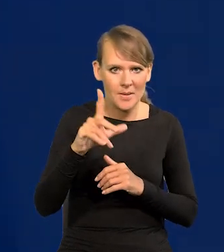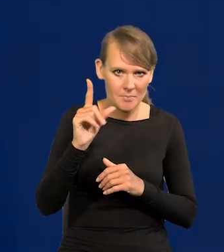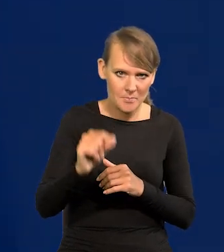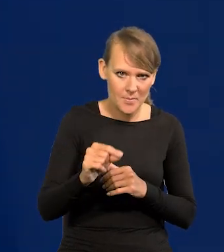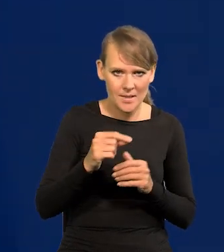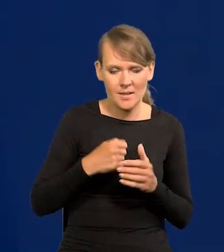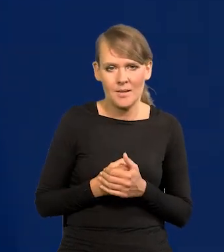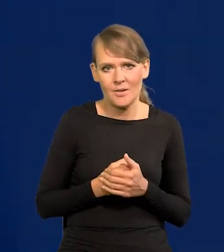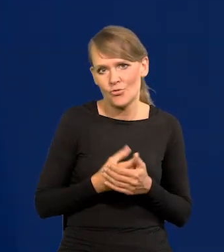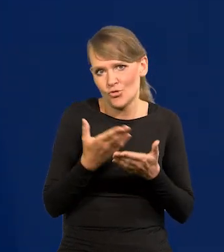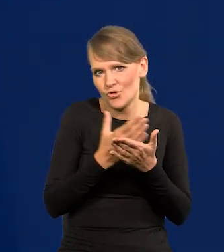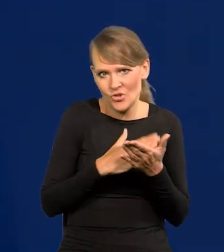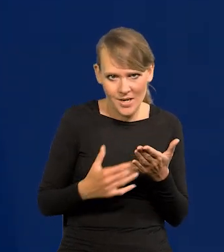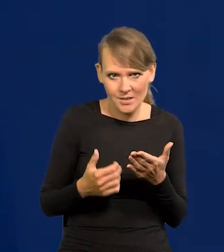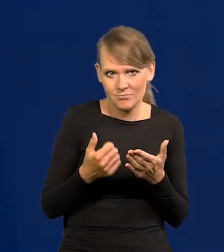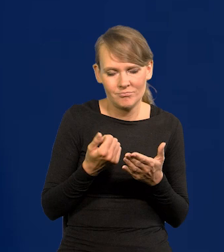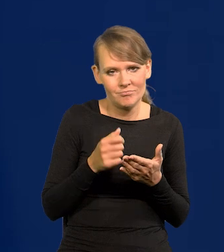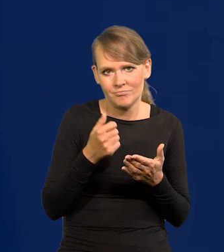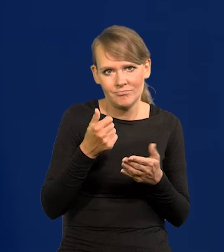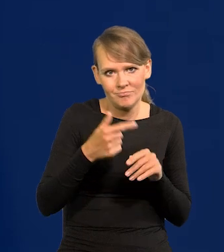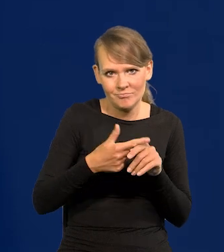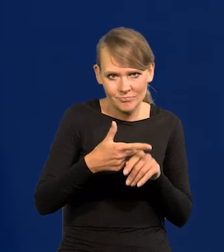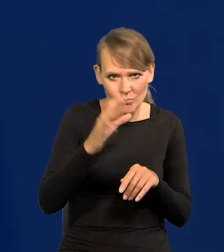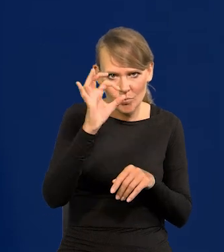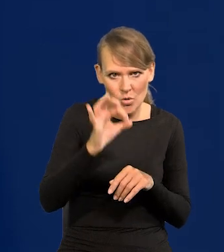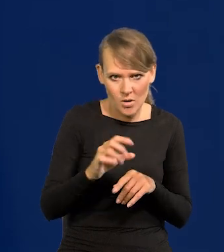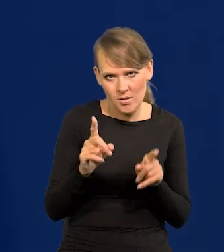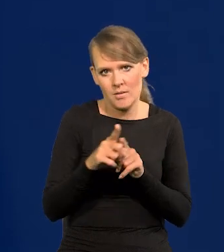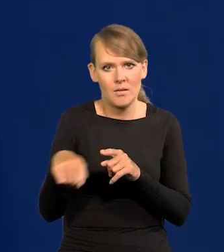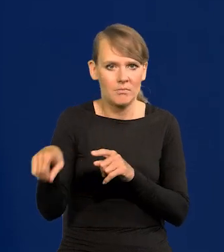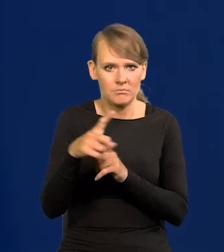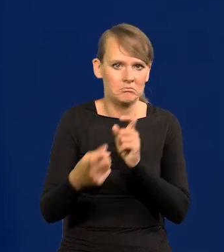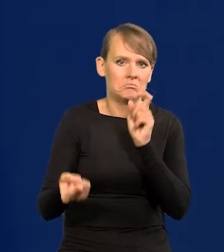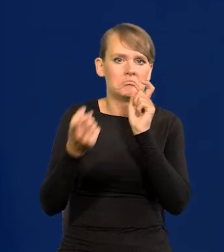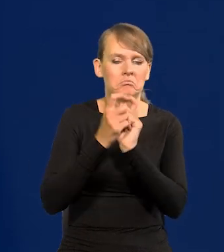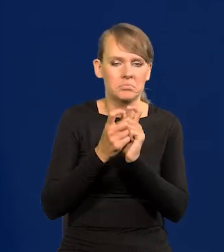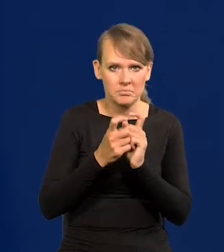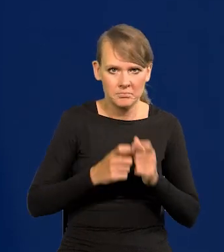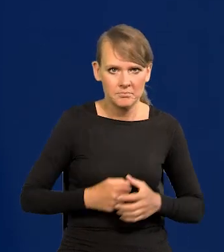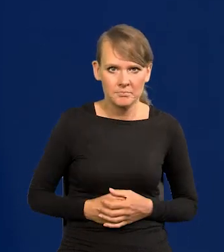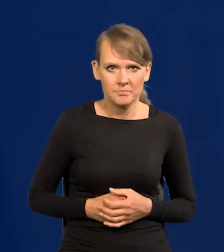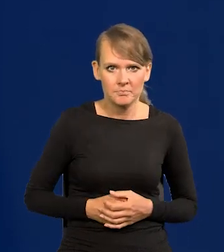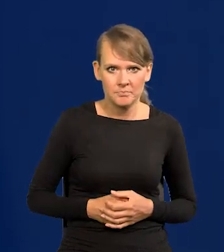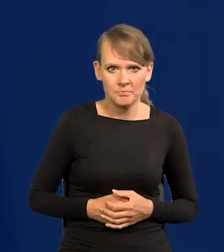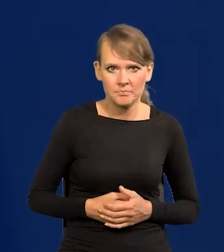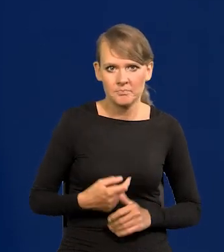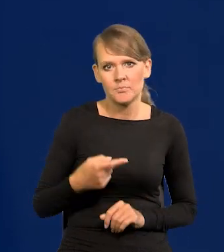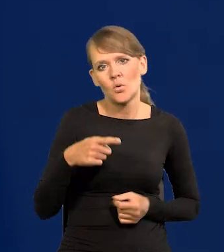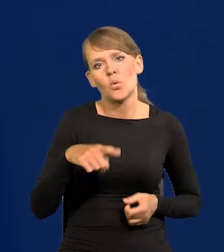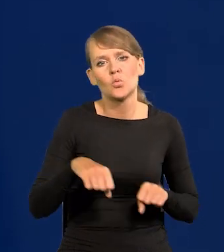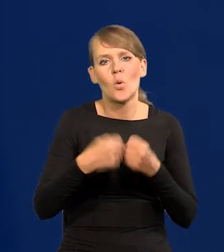Część z nich, kilkadziesiąt procent. I z tego też się czyni zarzut. Złamaliśmy konstytucję,